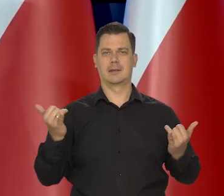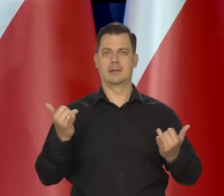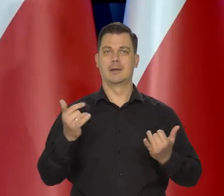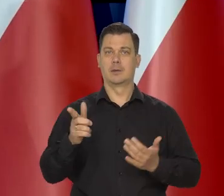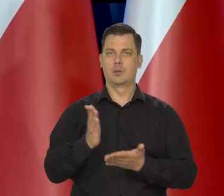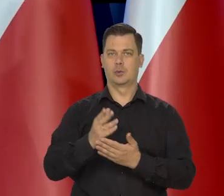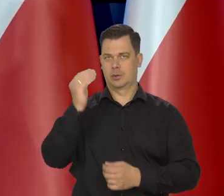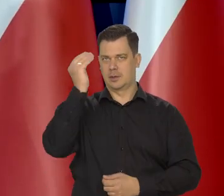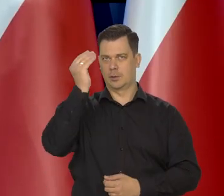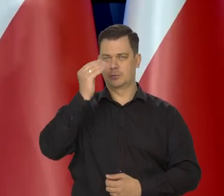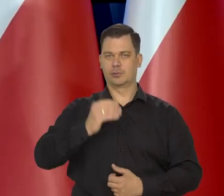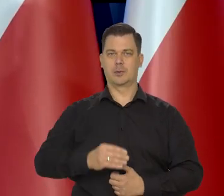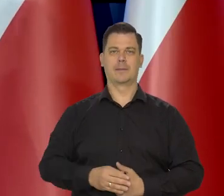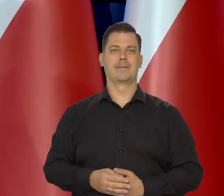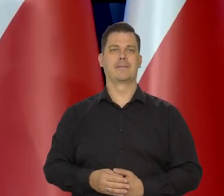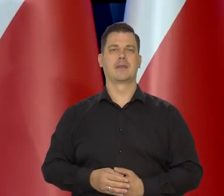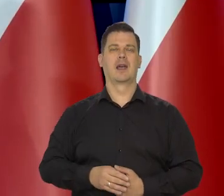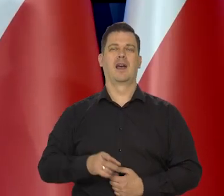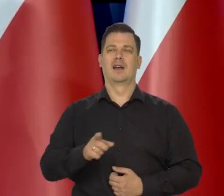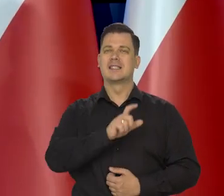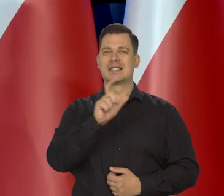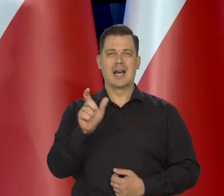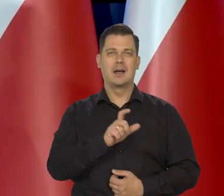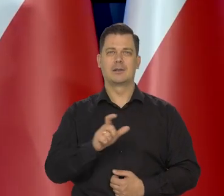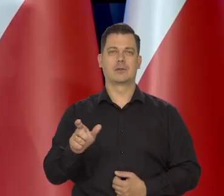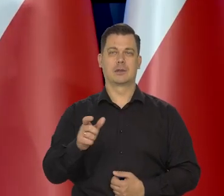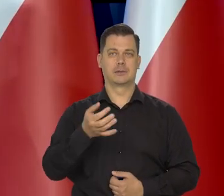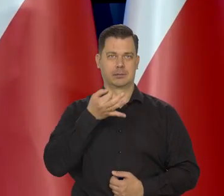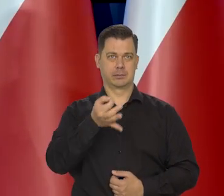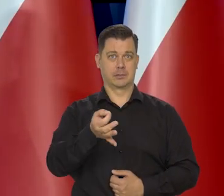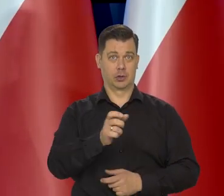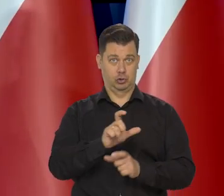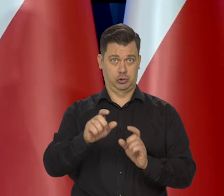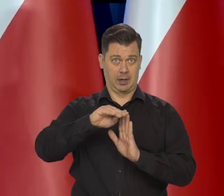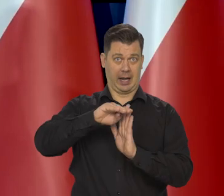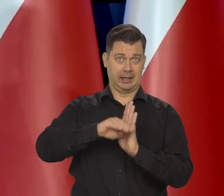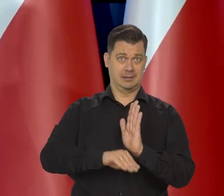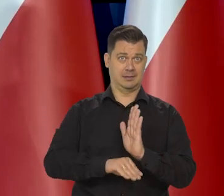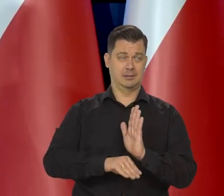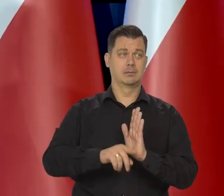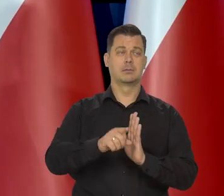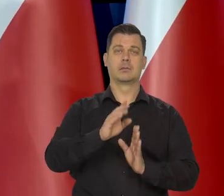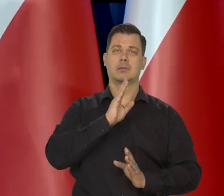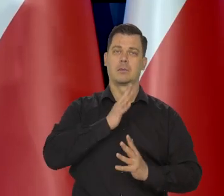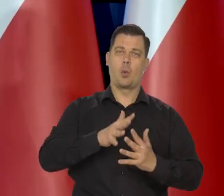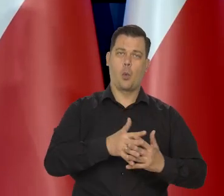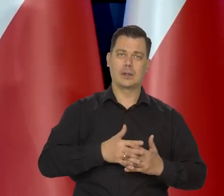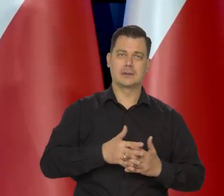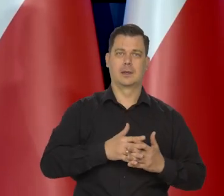Natomiast jest cały czas pytanie, jak głęboka będzie recesja w Stanach i w Europie i czy w ogóle będzie?